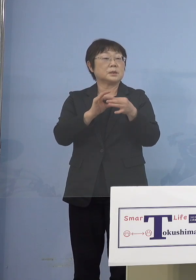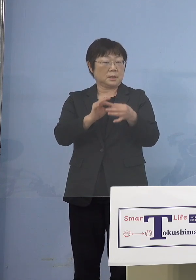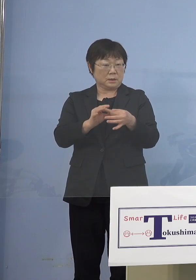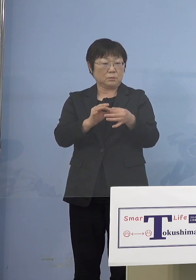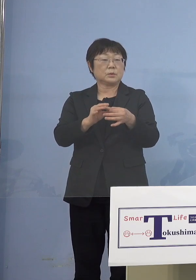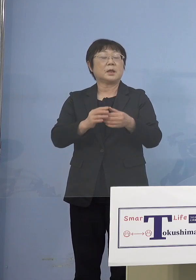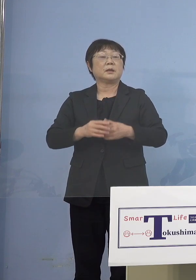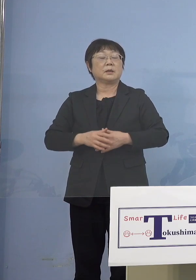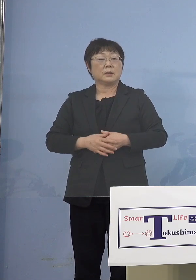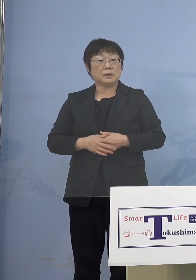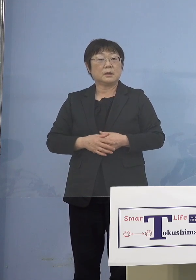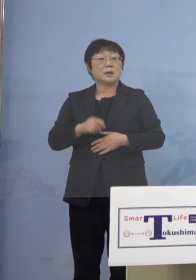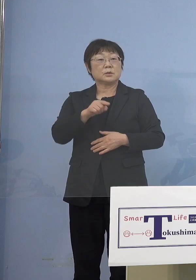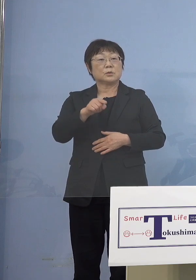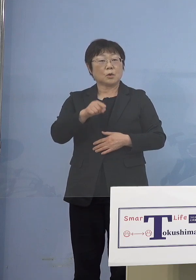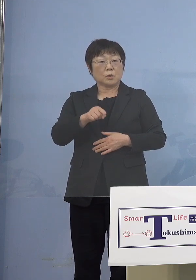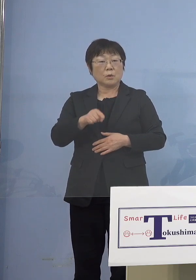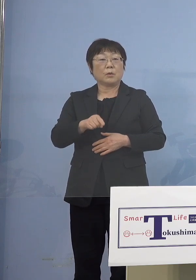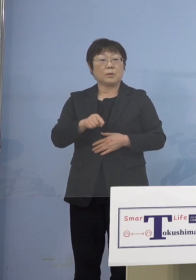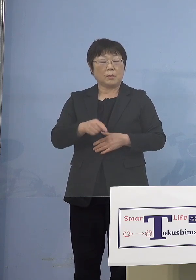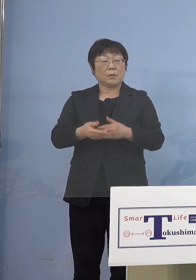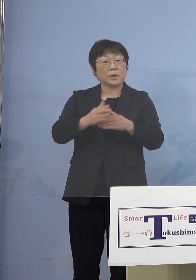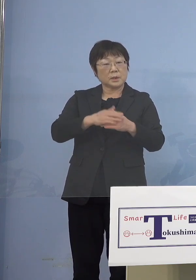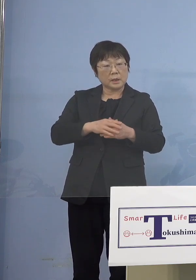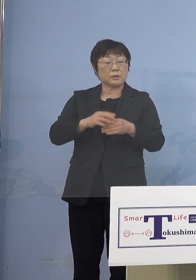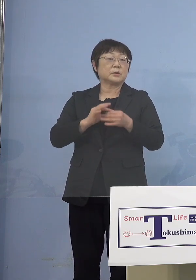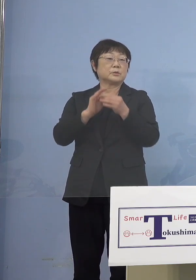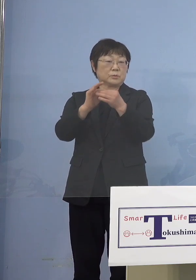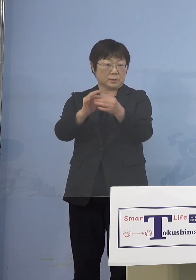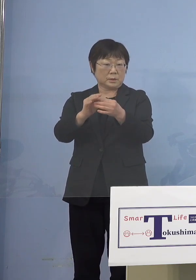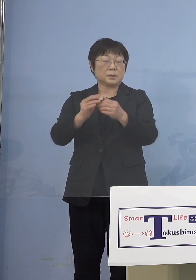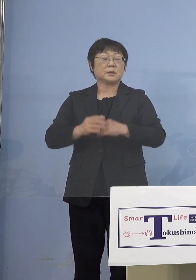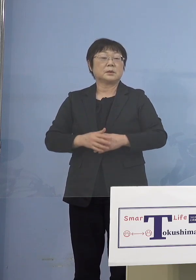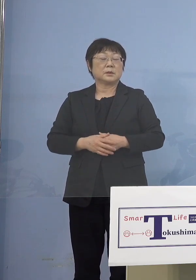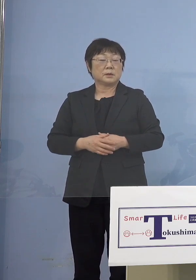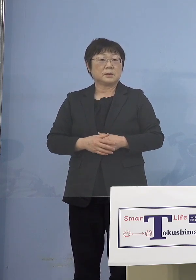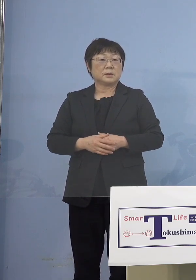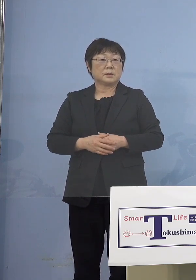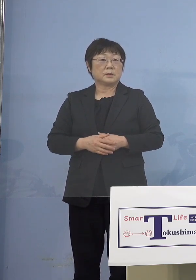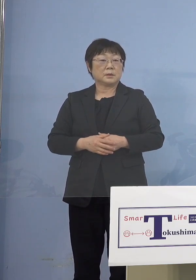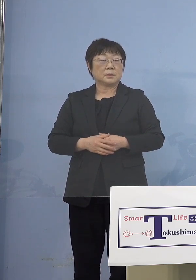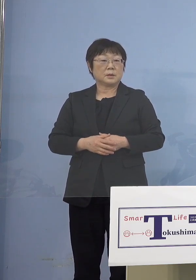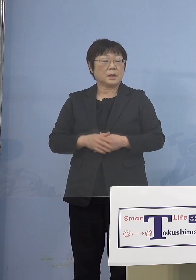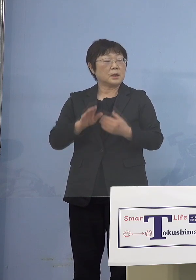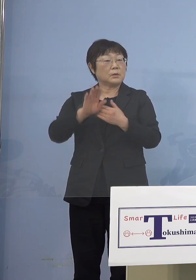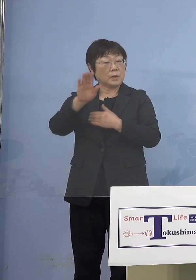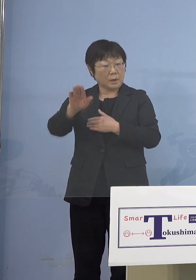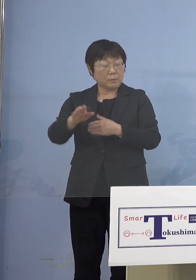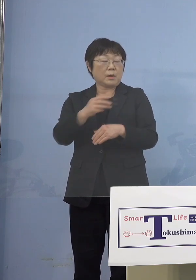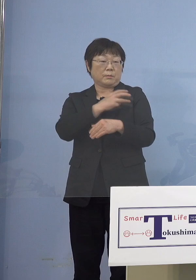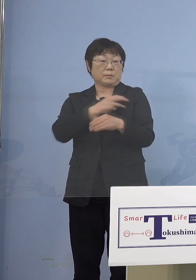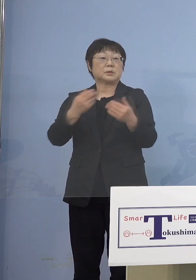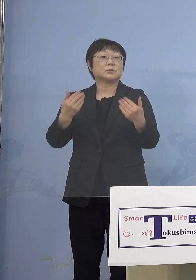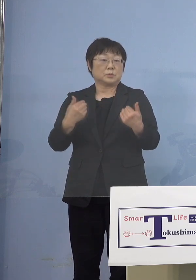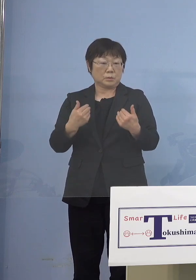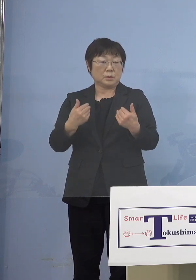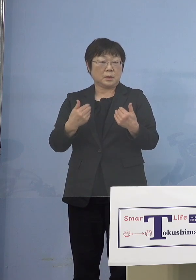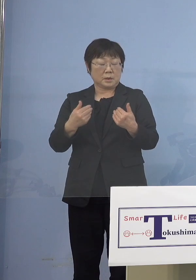そうしたところを無駄なくやっていこう まずはとにかく いずれはこの方々も打つわけですから 早くそれをやる